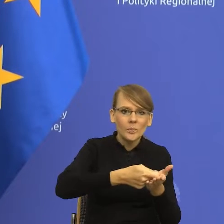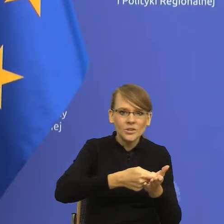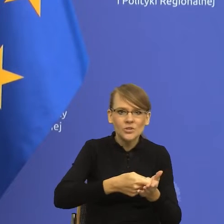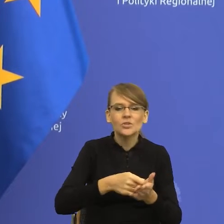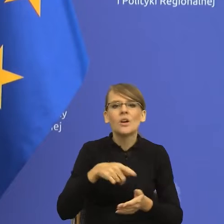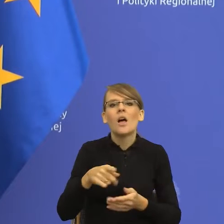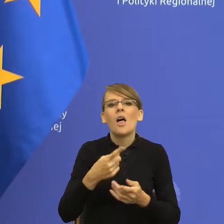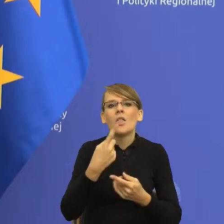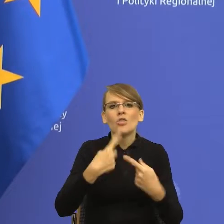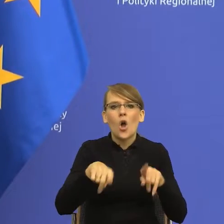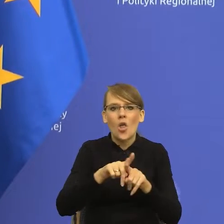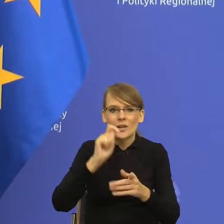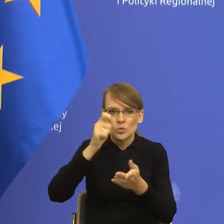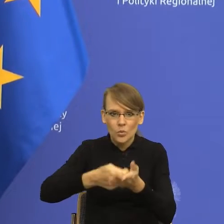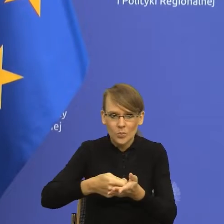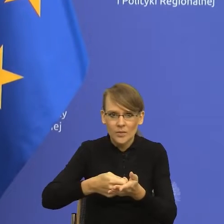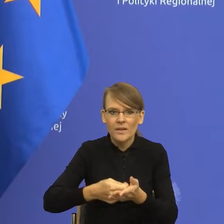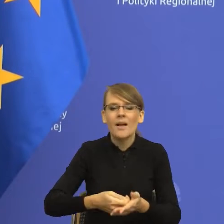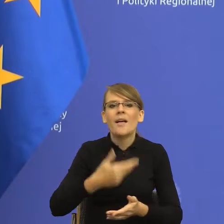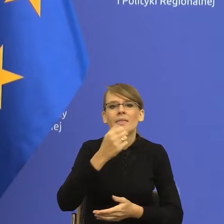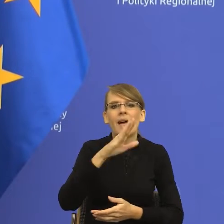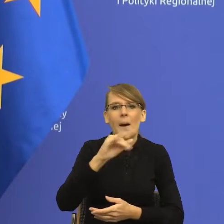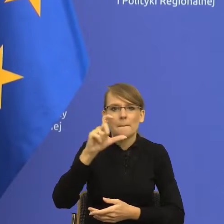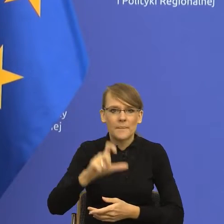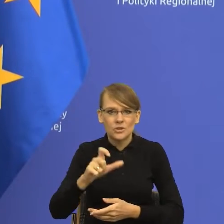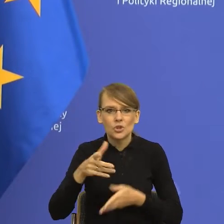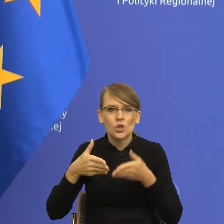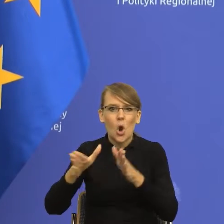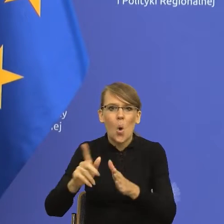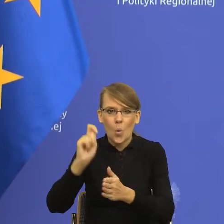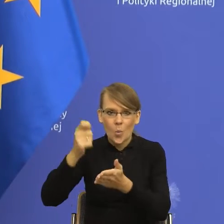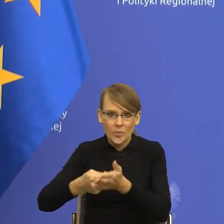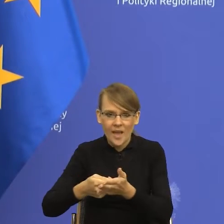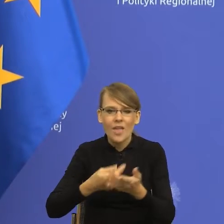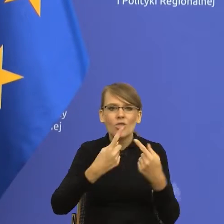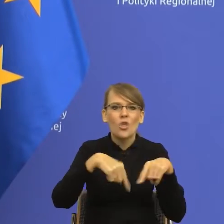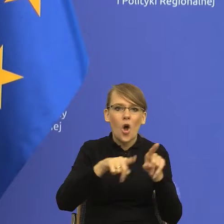dokonać nabycia na drodze kupna, dokonać nabycia na drodze transakcji